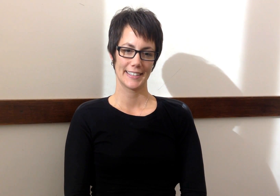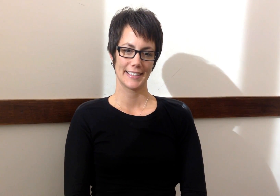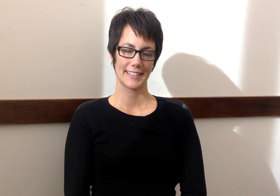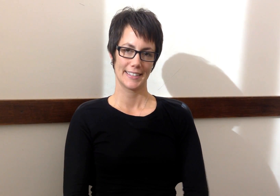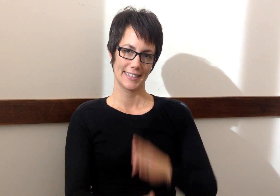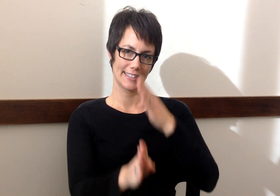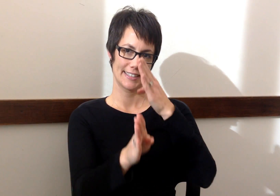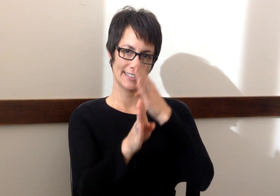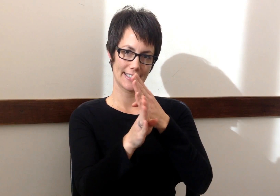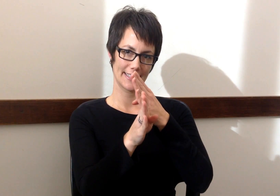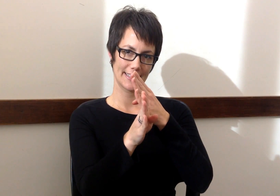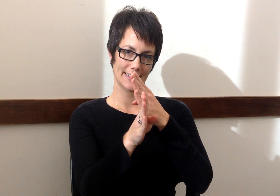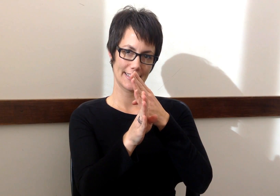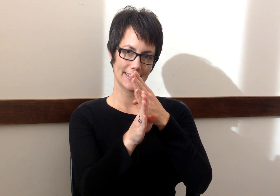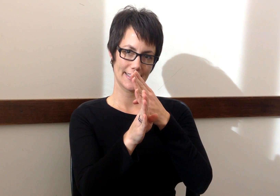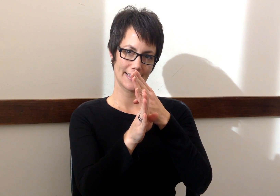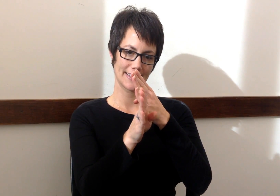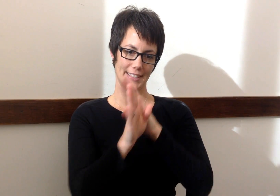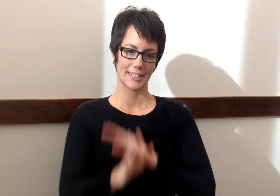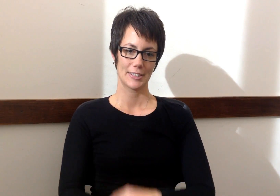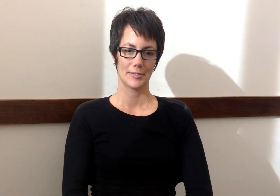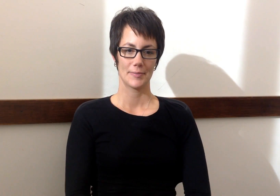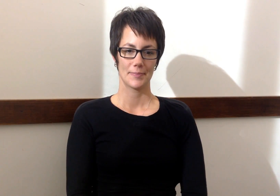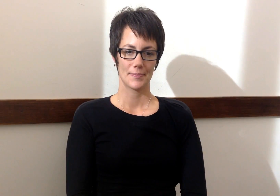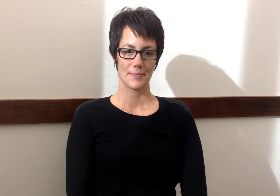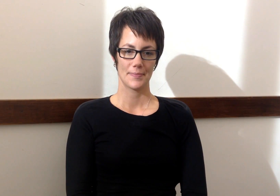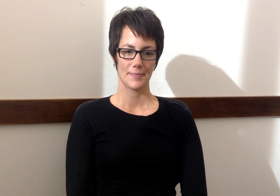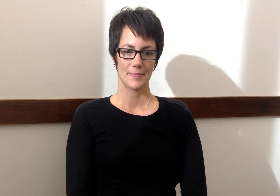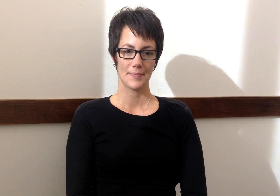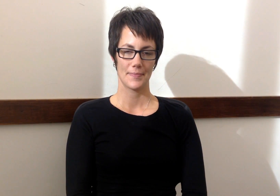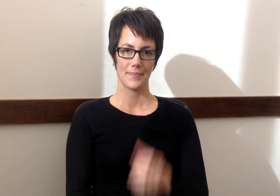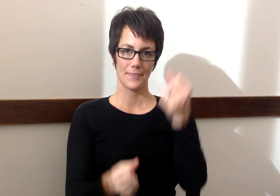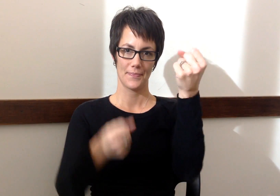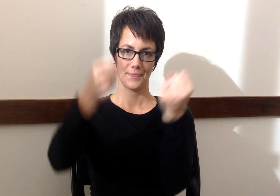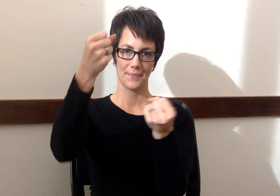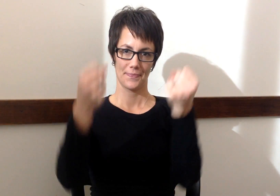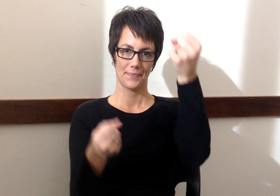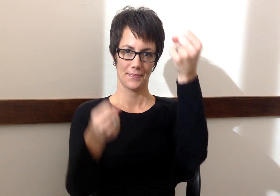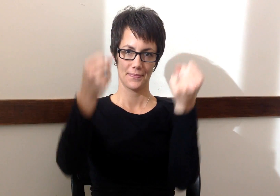Autobus - Bus Carro - Car